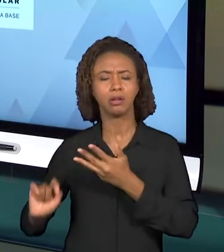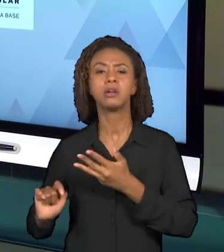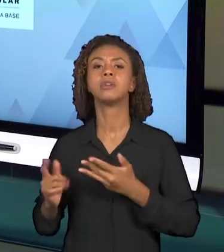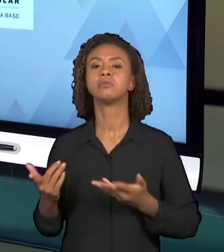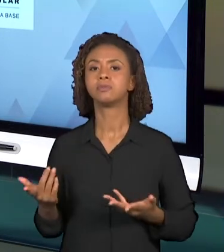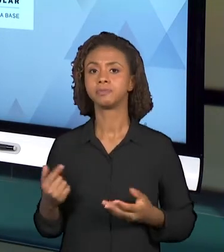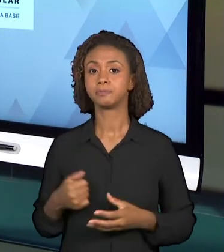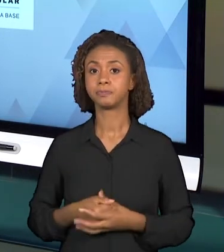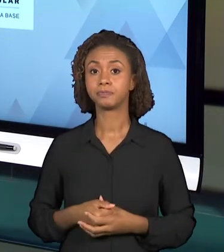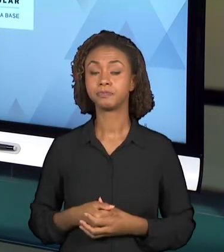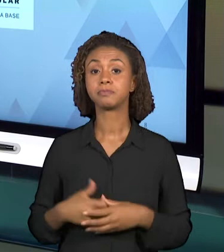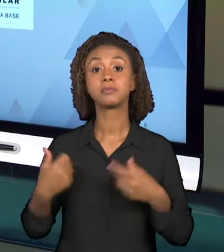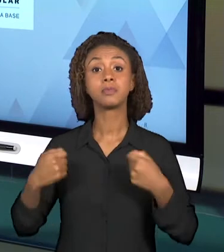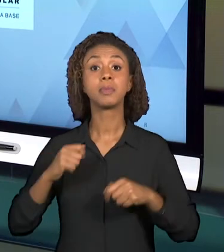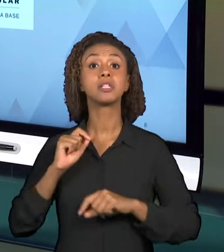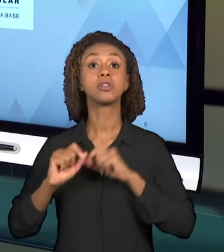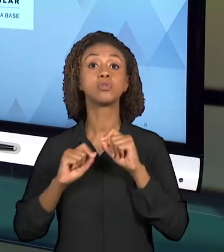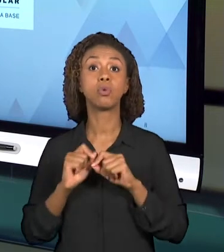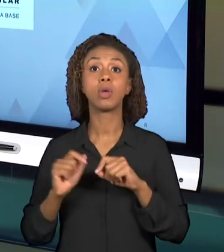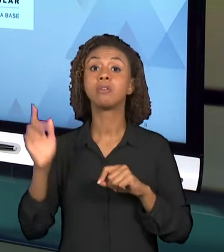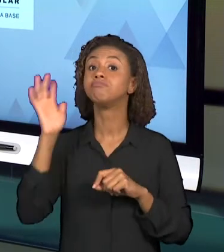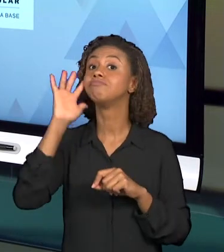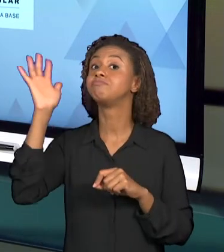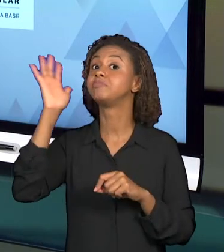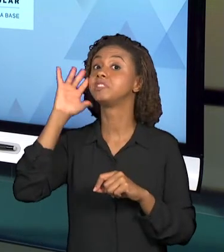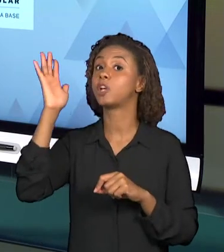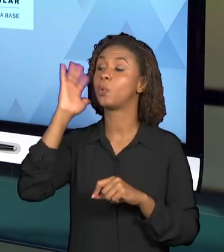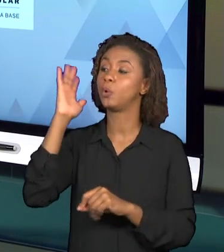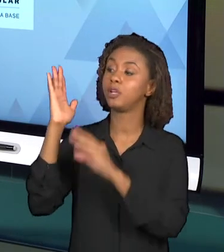REFERENCIAIS, EM ALGUNS DOCUMENTOS QUE ORIENTAM O